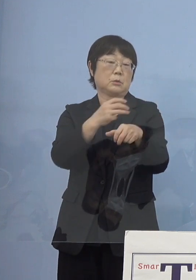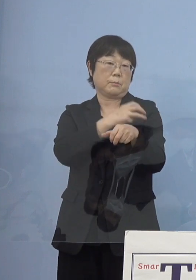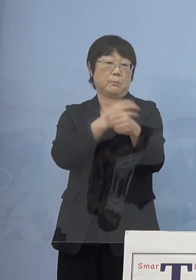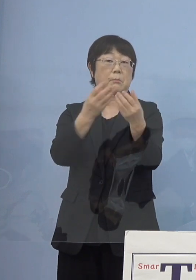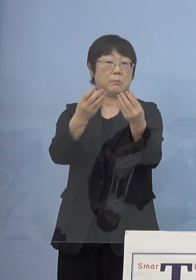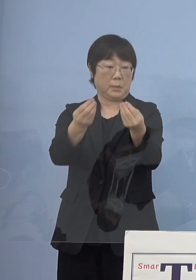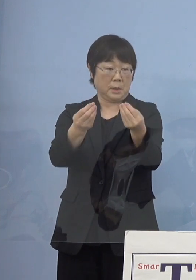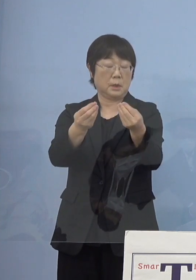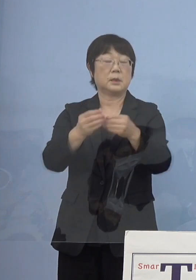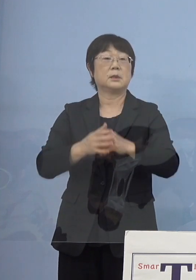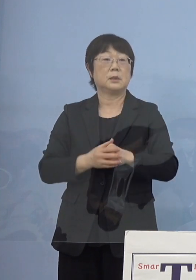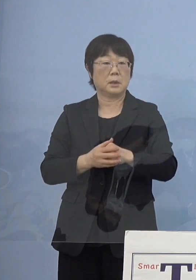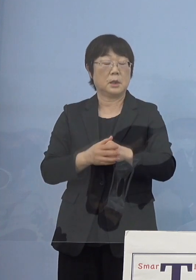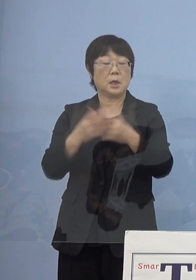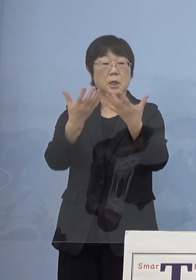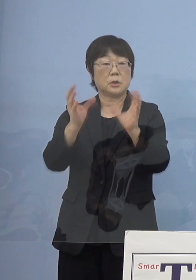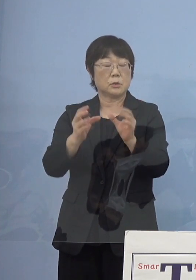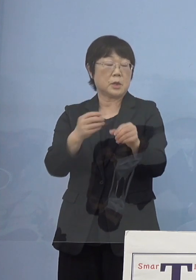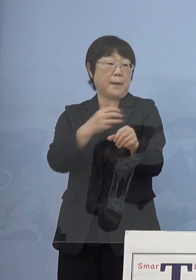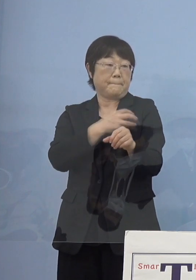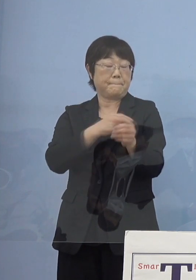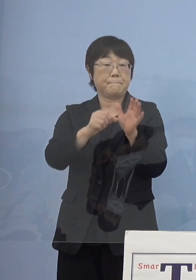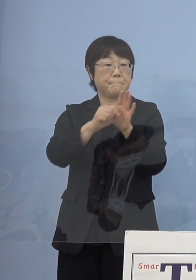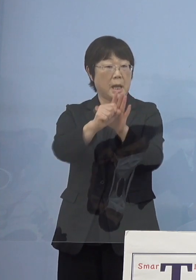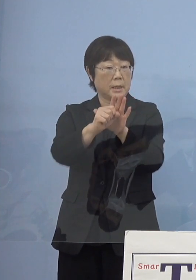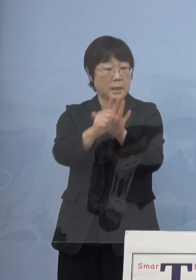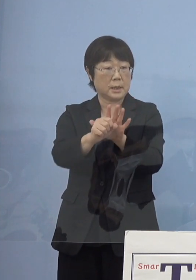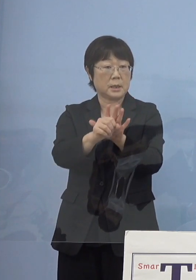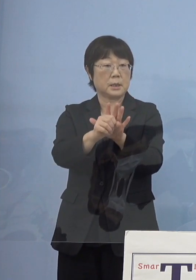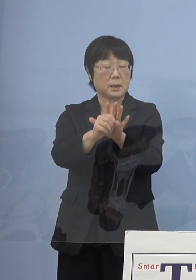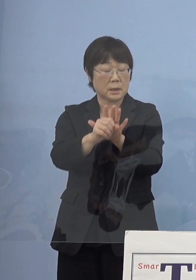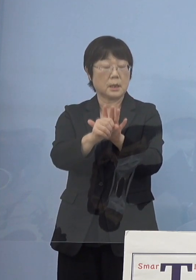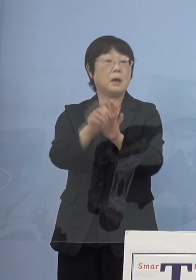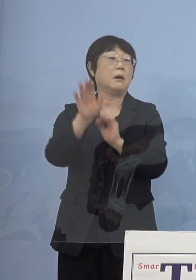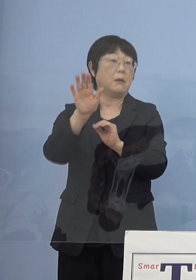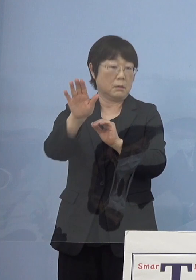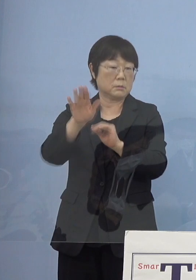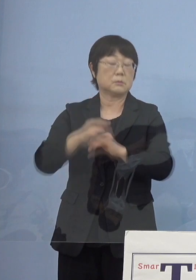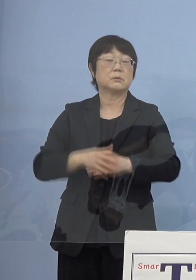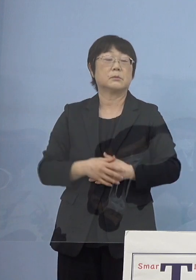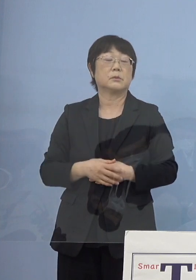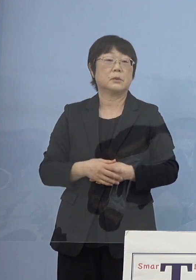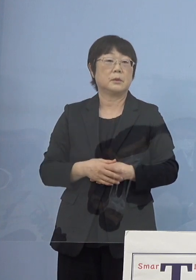いわゆる集団免疫 こうしたものもだいぶ見えてきた